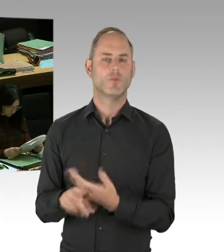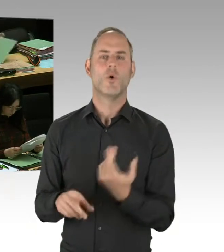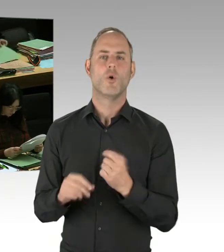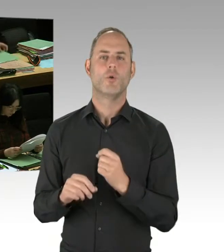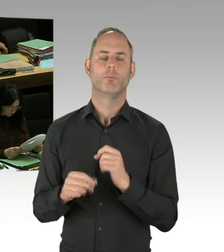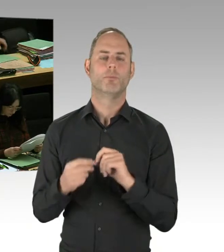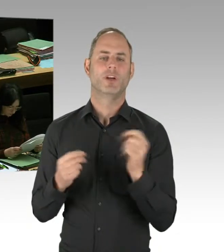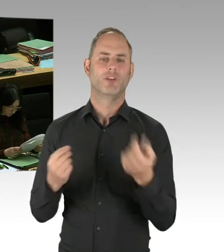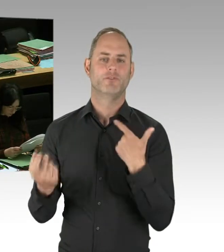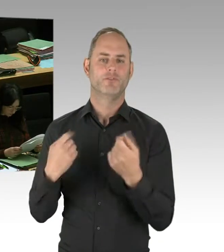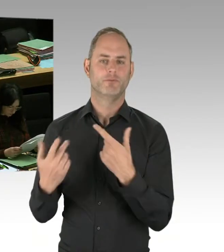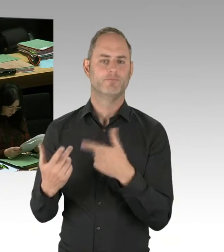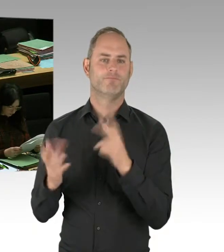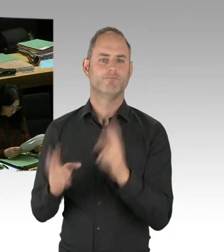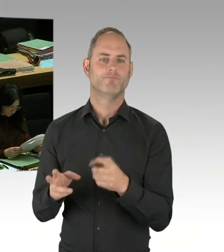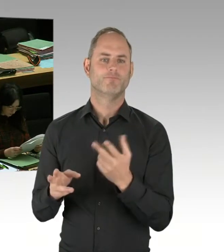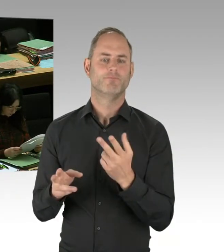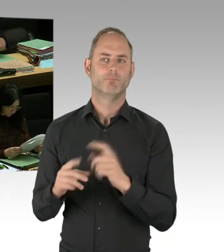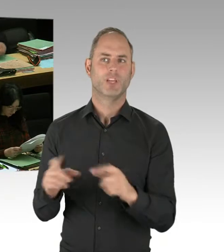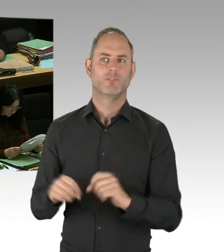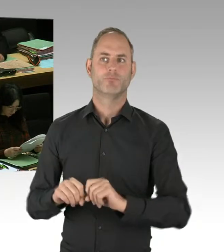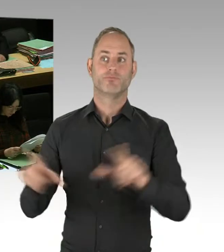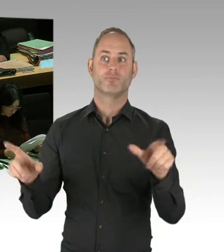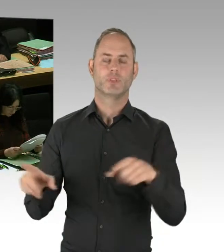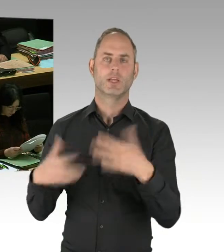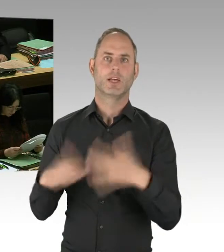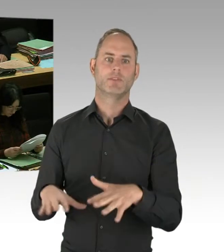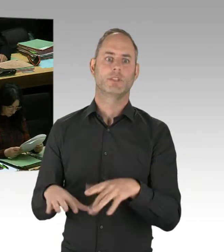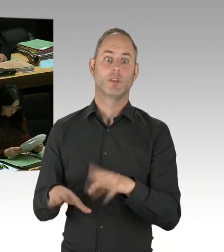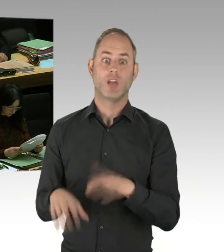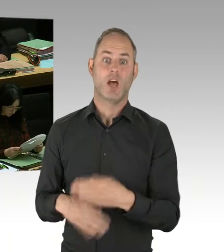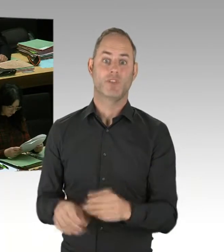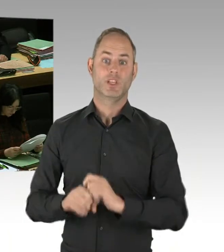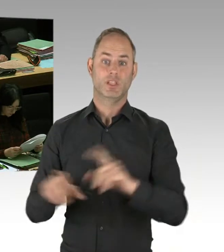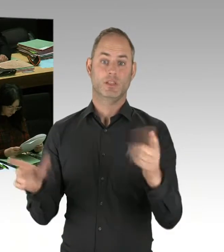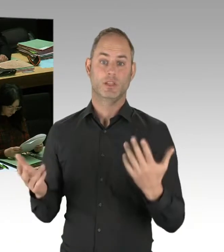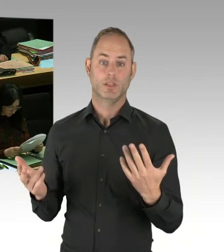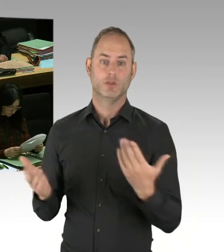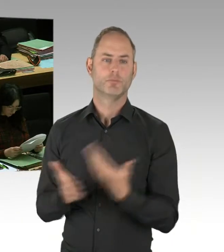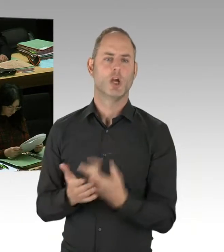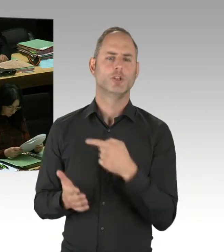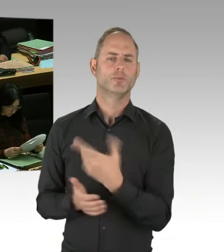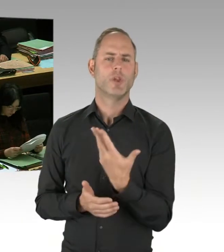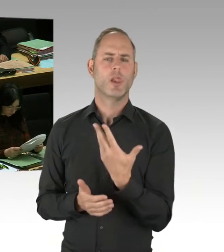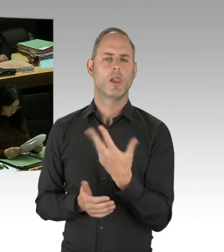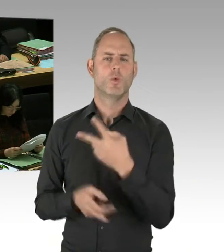um genau auf diesem Wege unsere Arbeit zu professionalisieren. Hoffentlich müssen wir das nie einsetzen, aber dass wir in der Lage sind,